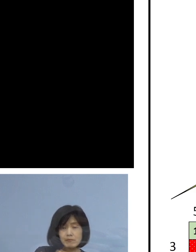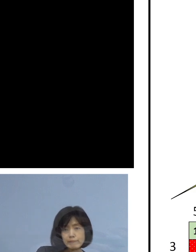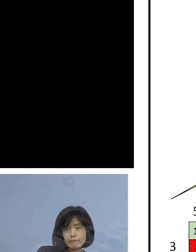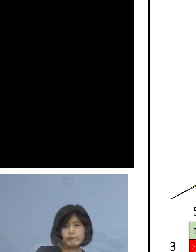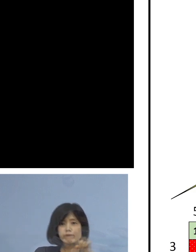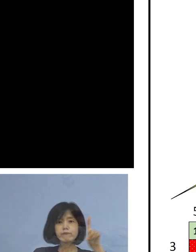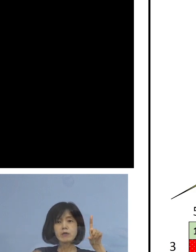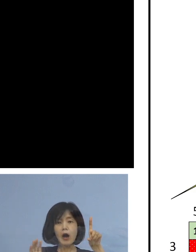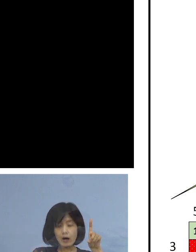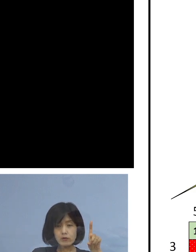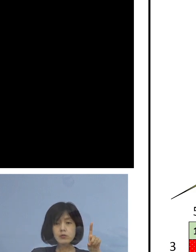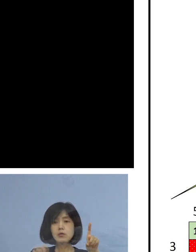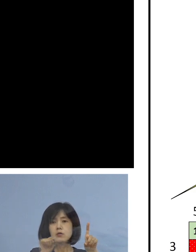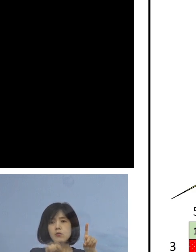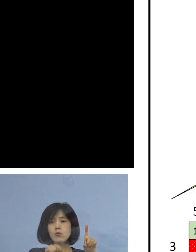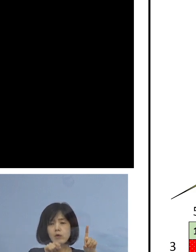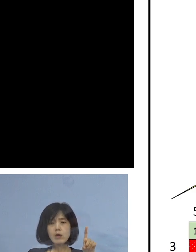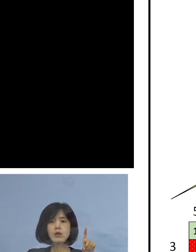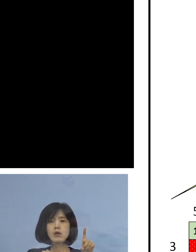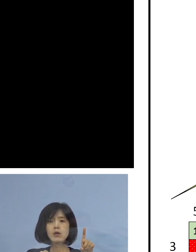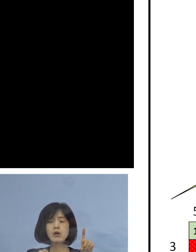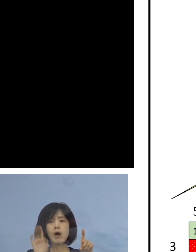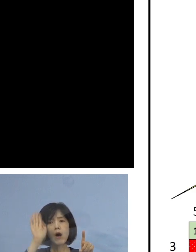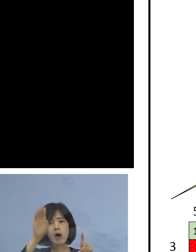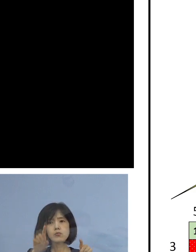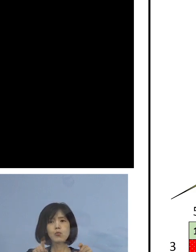つまり こうなると 何が起こるか ということですが